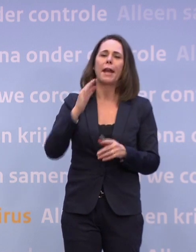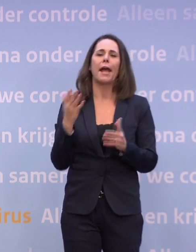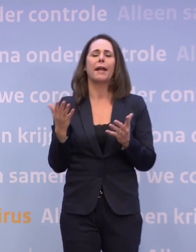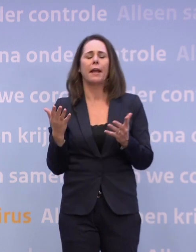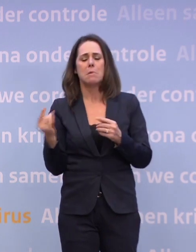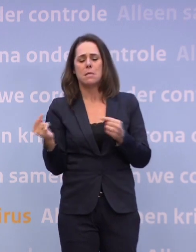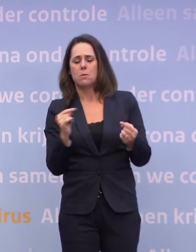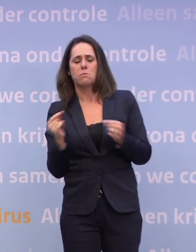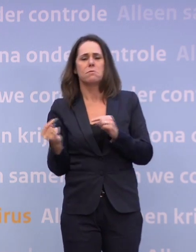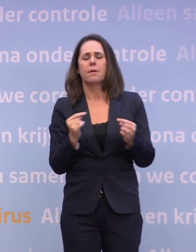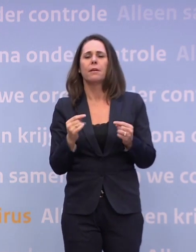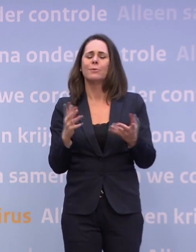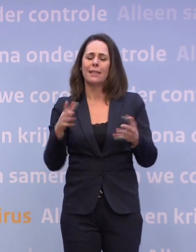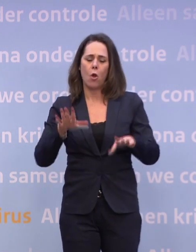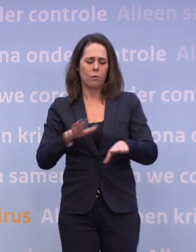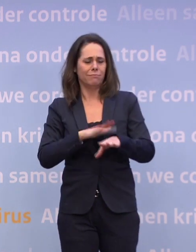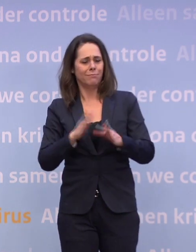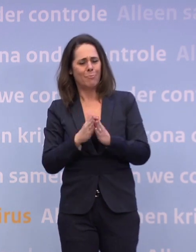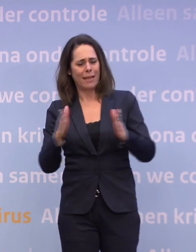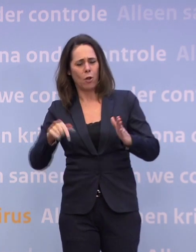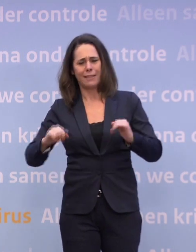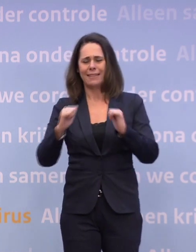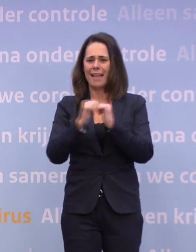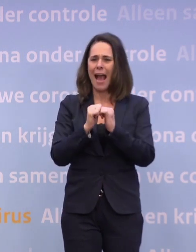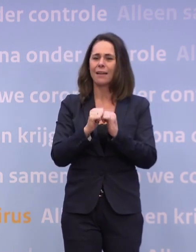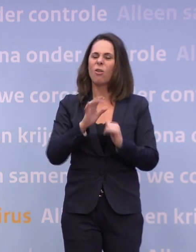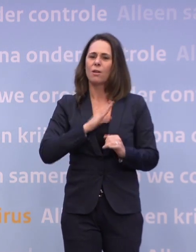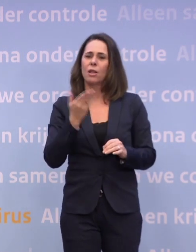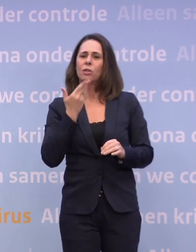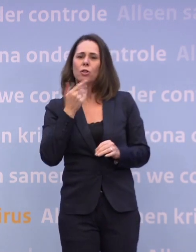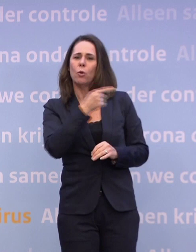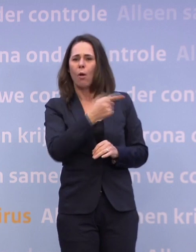Het is misschien ook de tijd van het jaar. Met meer, wat Hugo terecht zegt, Hugo de Jonge, meer binnen, et cetera.